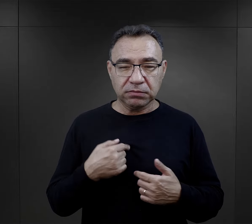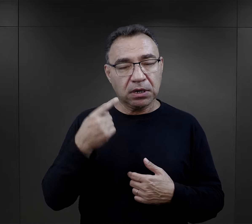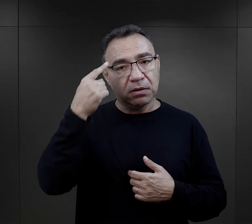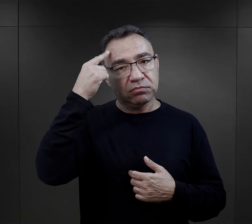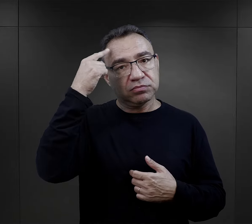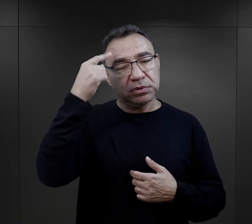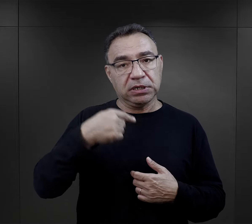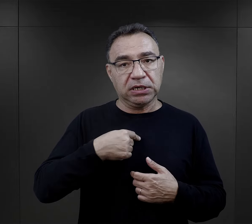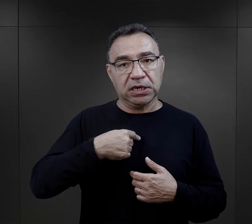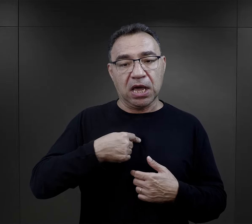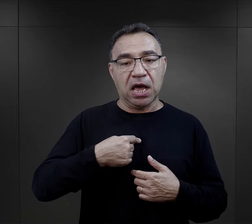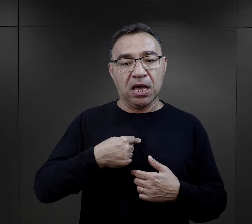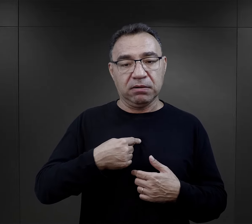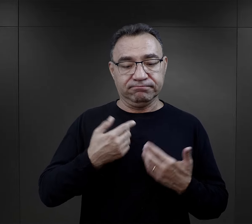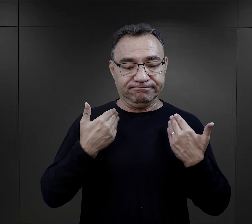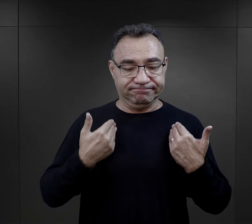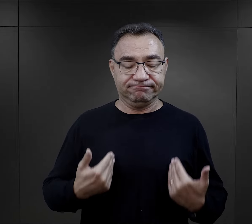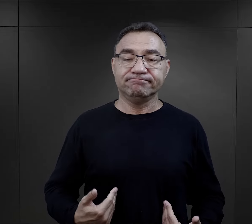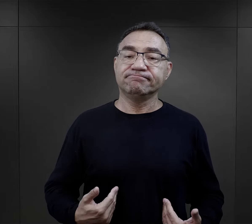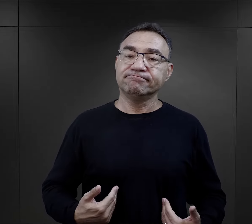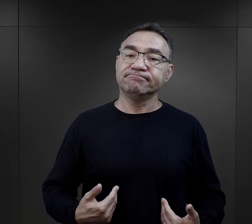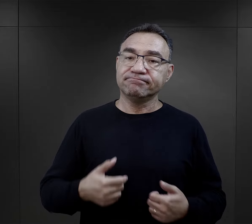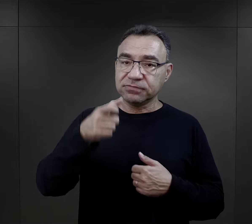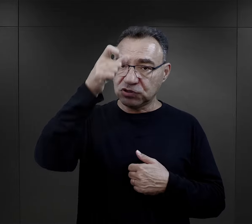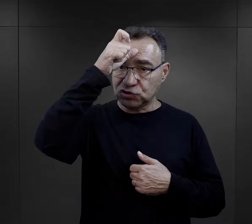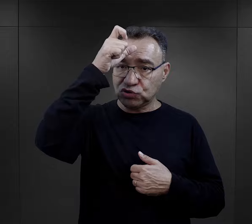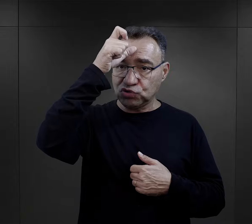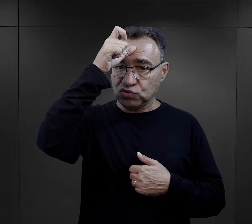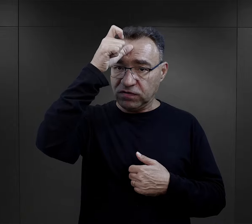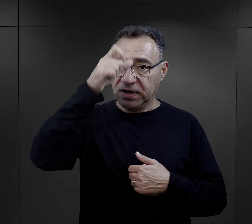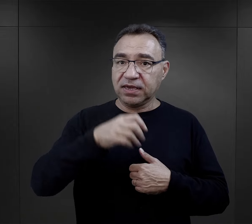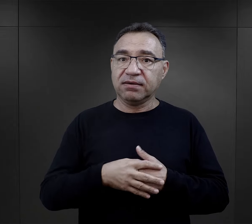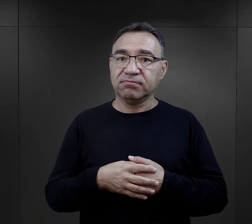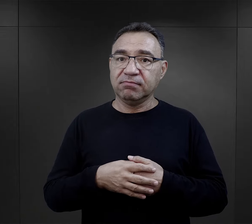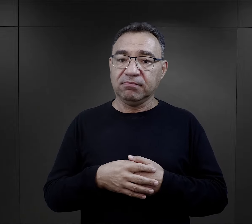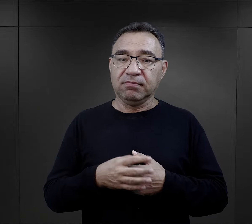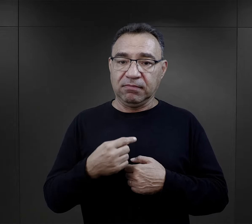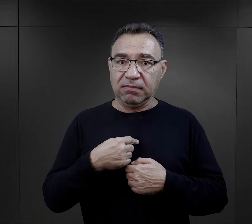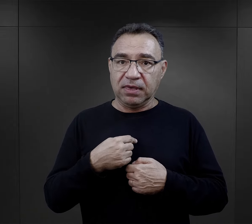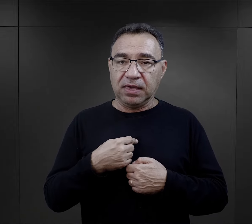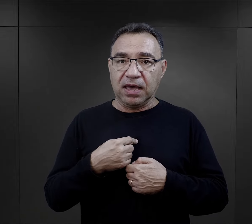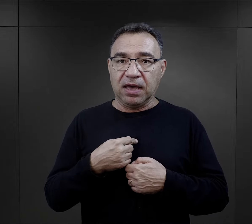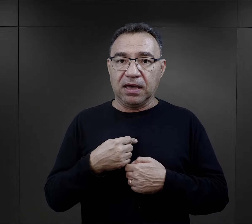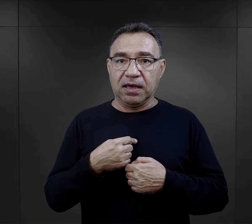właśnie do przypomnienia sobie o tym, że jestem człowiekiem